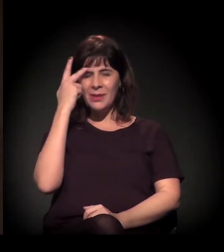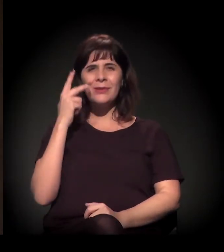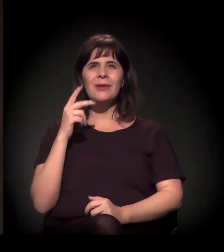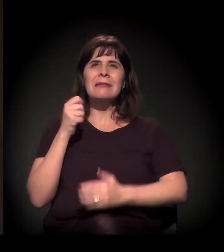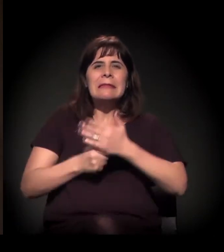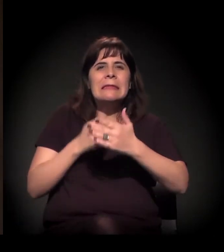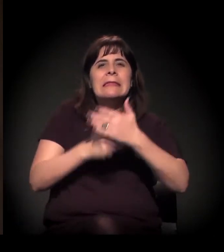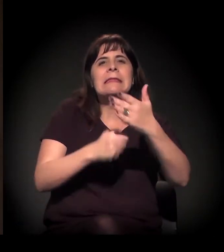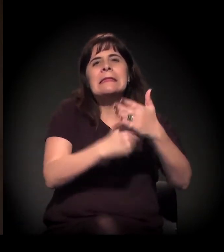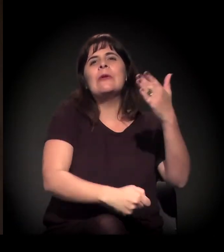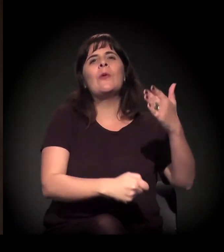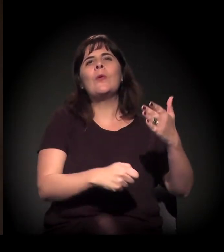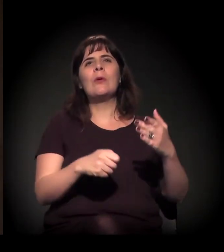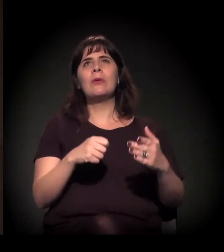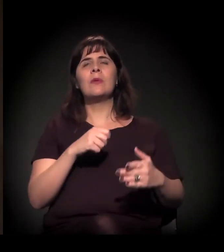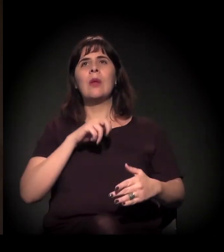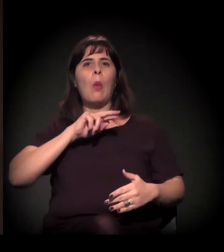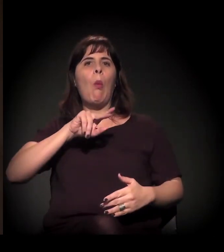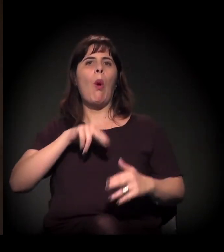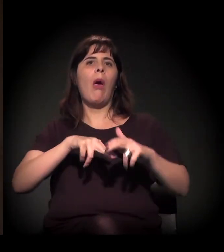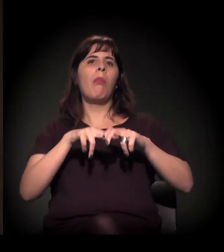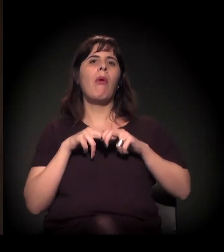Lembra de todo o processo de luta e manifestação...